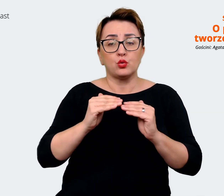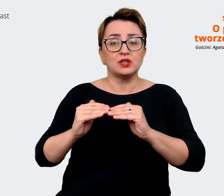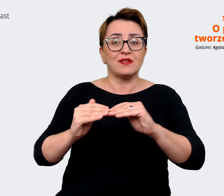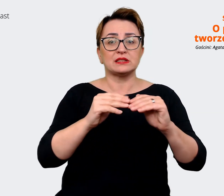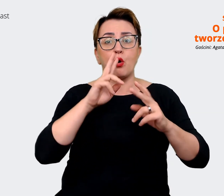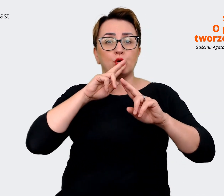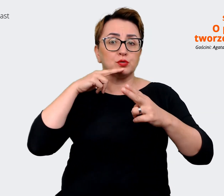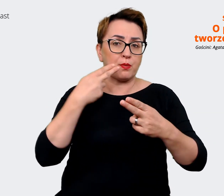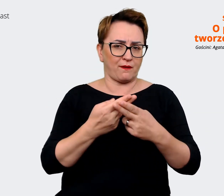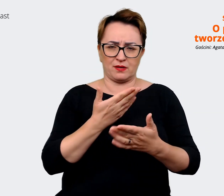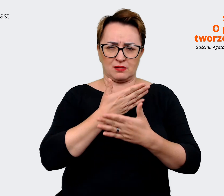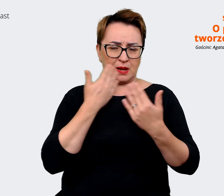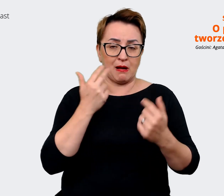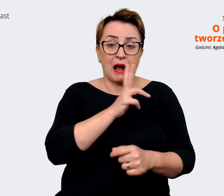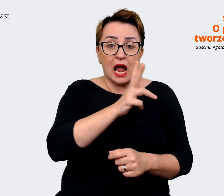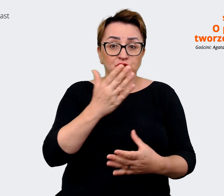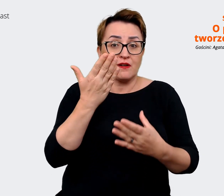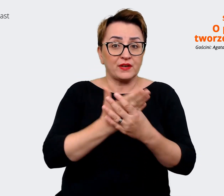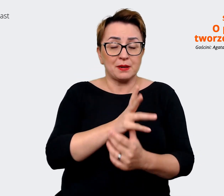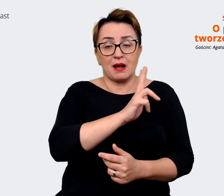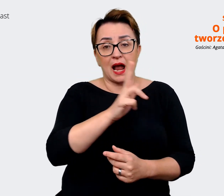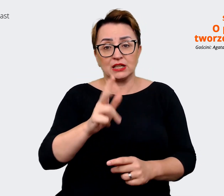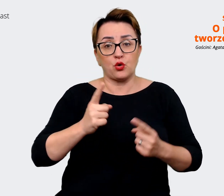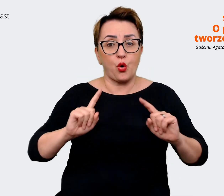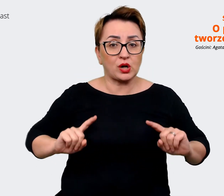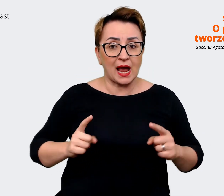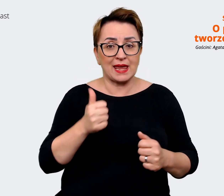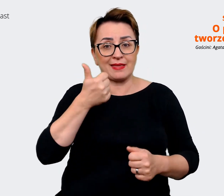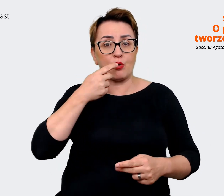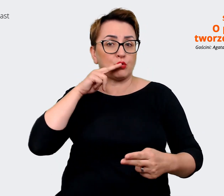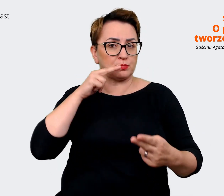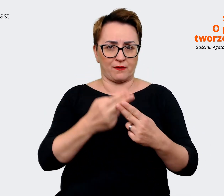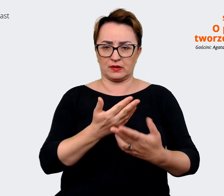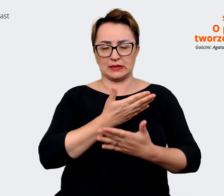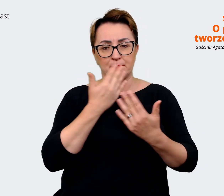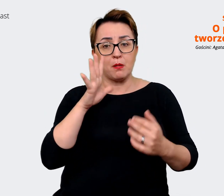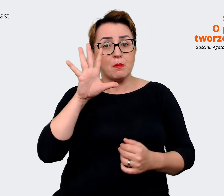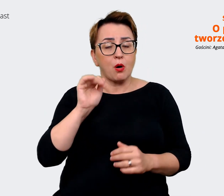wszystkich firm i dla wszystkich organizacji na to pytanie. Bo można zastanawiać się,